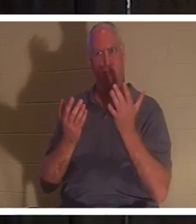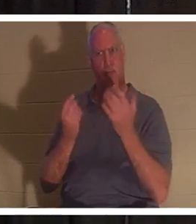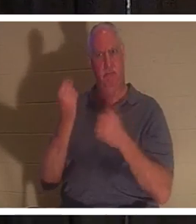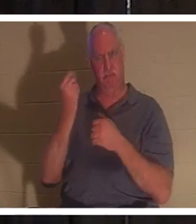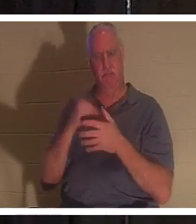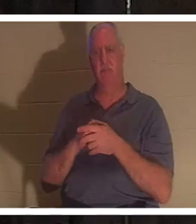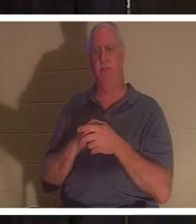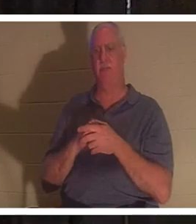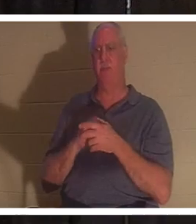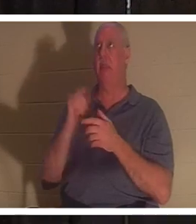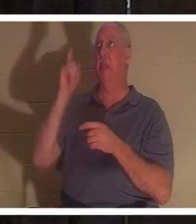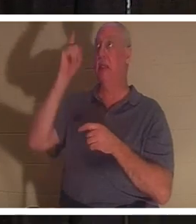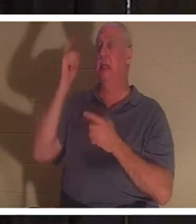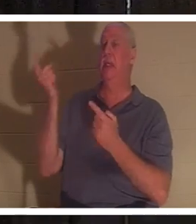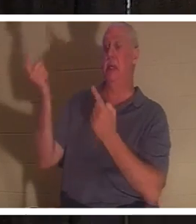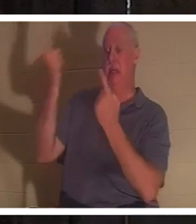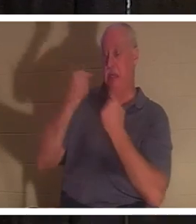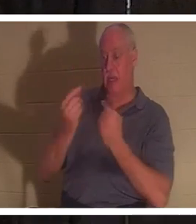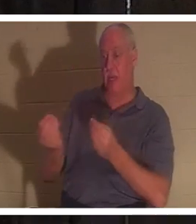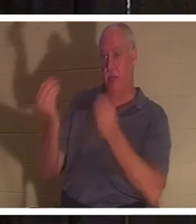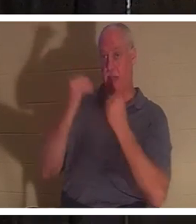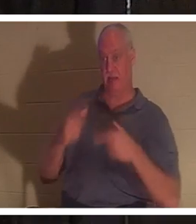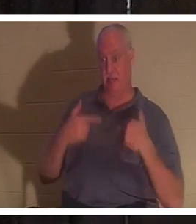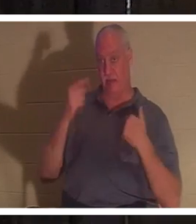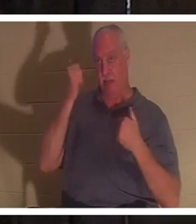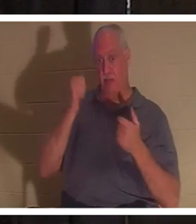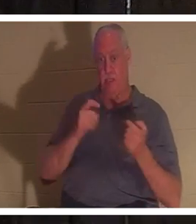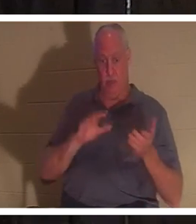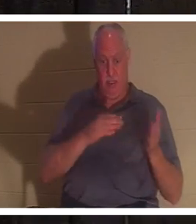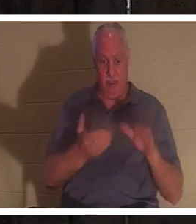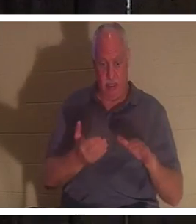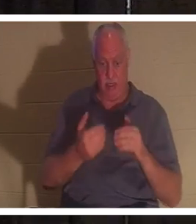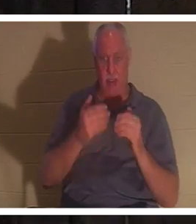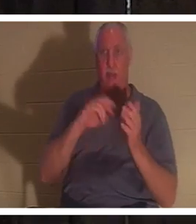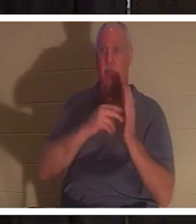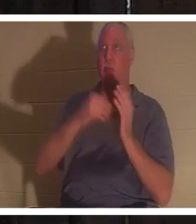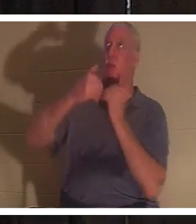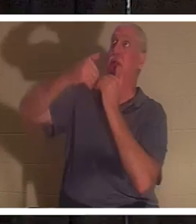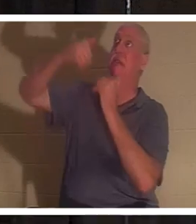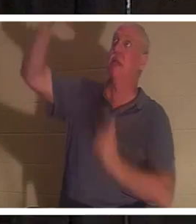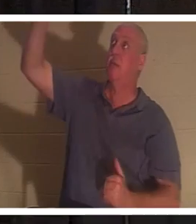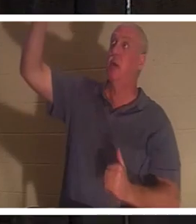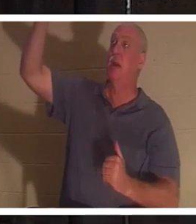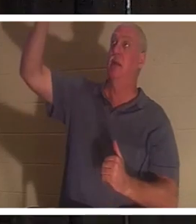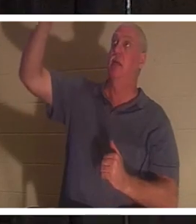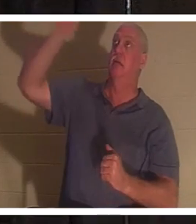हमें जीवन देने आया क्योंकि हम मर चुके थे। क्योंकि हम जीवन के लेखक से अलग हो गए हैं। ईश्वर